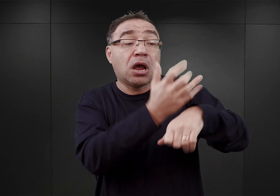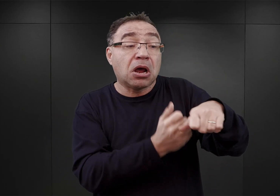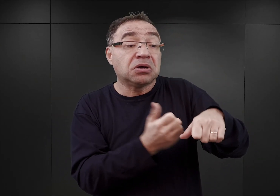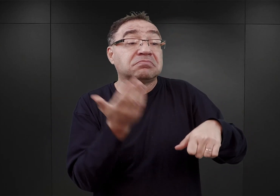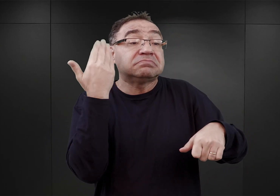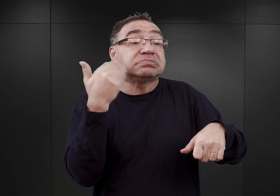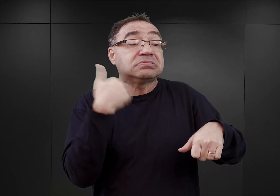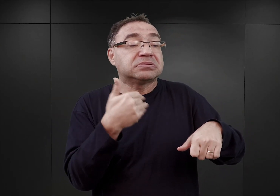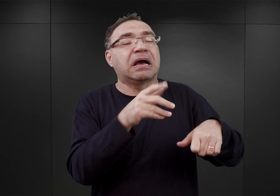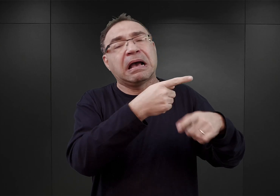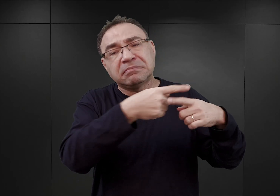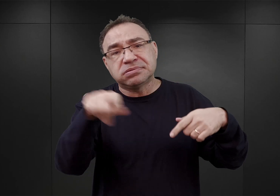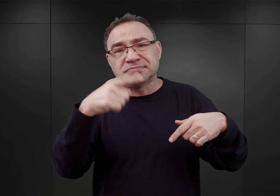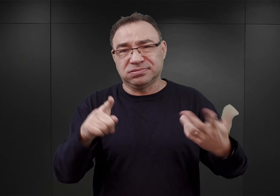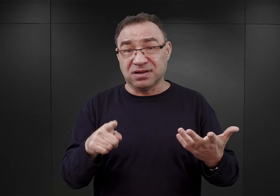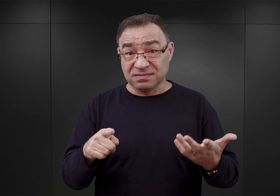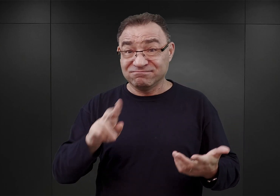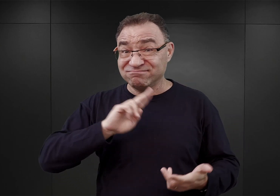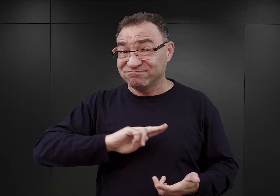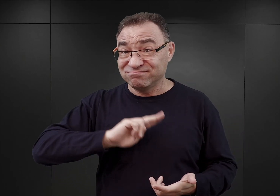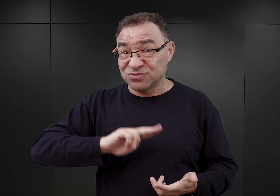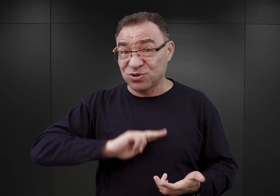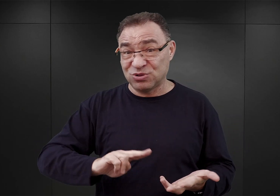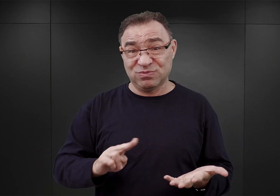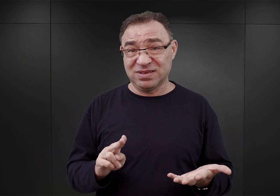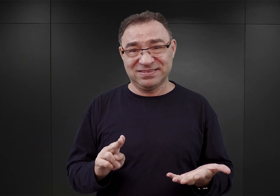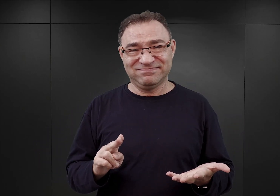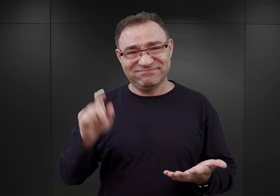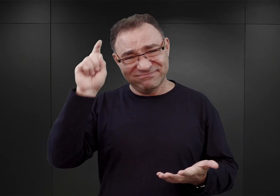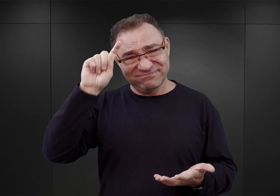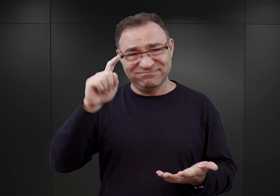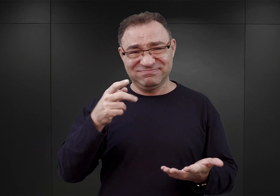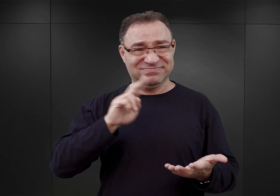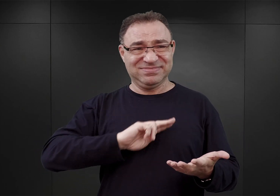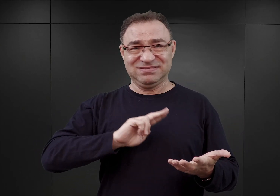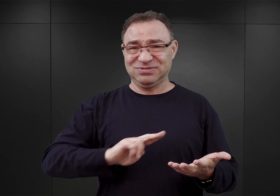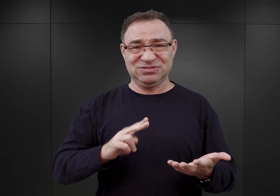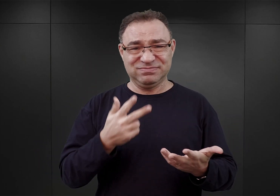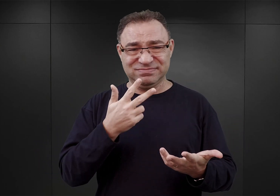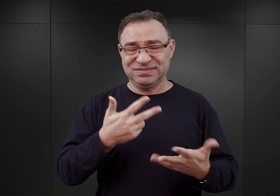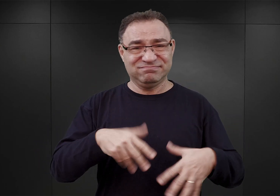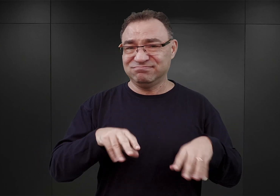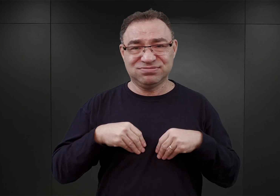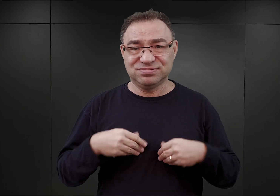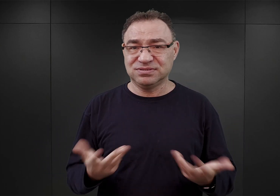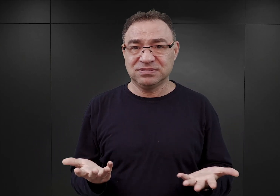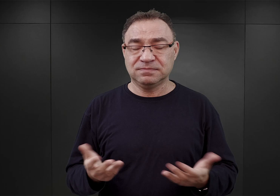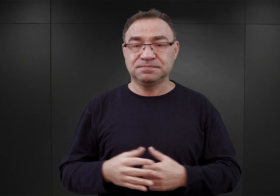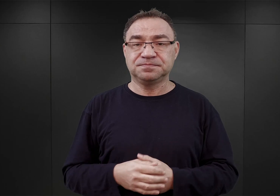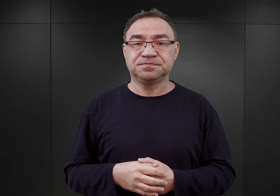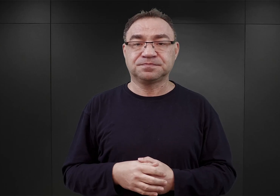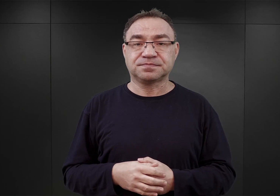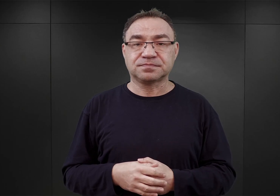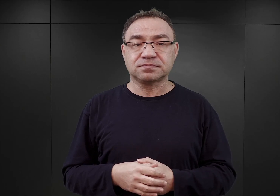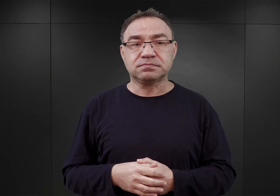co na dłuższą metę było, rzecz jasna, dla nazistów nie do zaakceptowania. I stąd w końcu roku